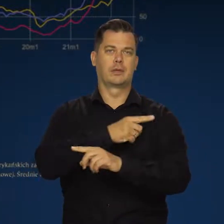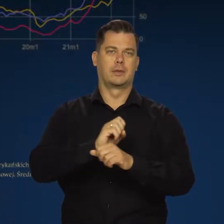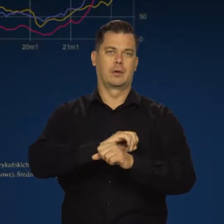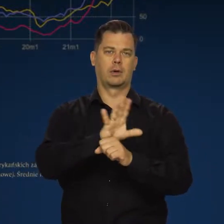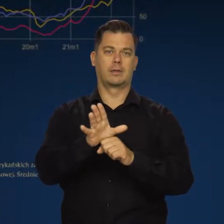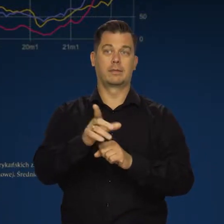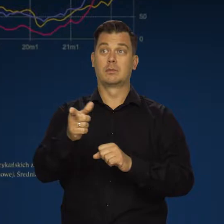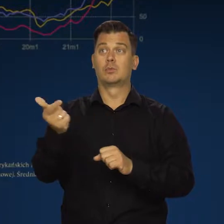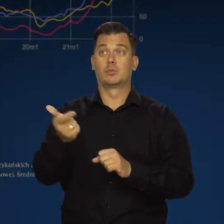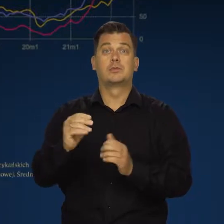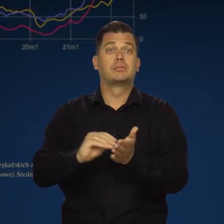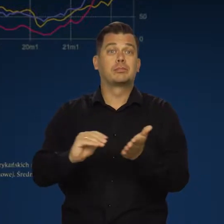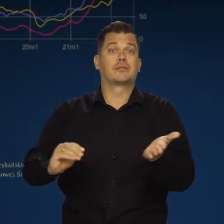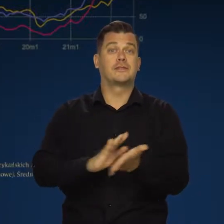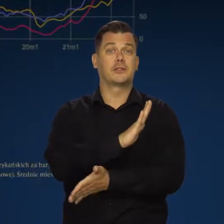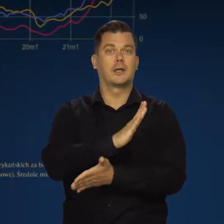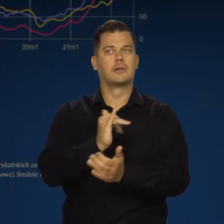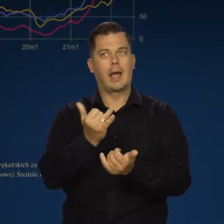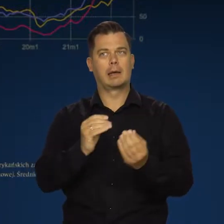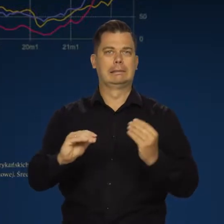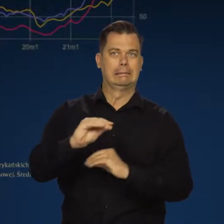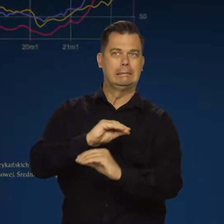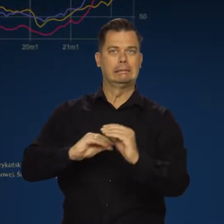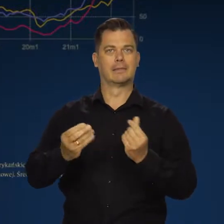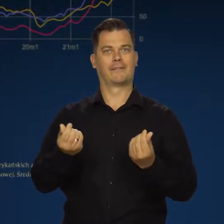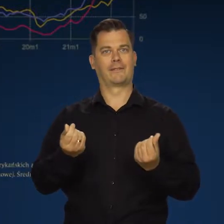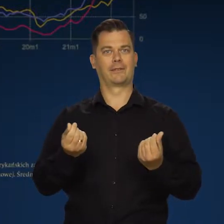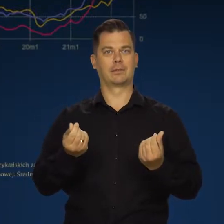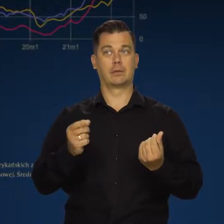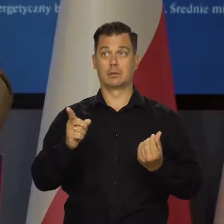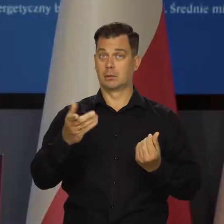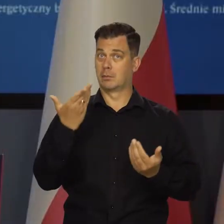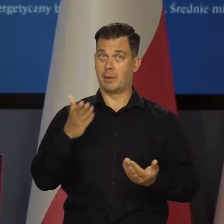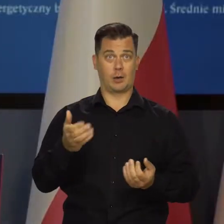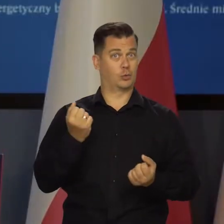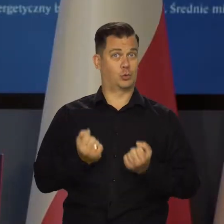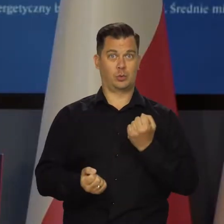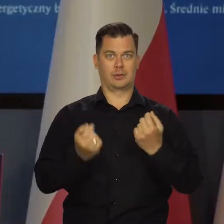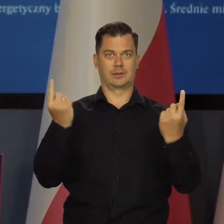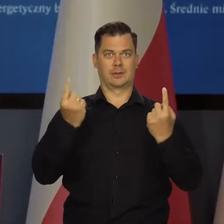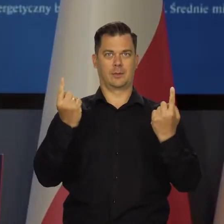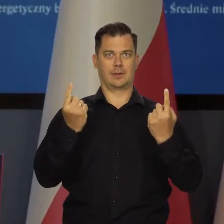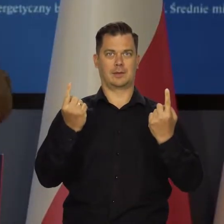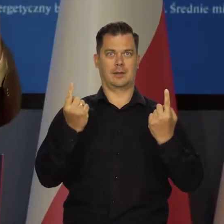Te gospodarki muszą się do tego przyzwyczaić. I to się robi w bardzo trudnych warunkach, dążąc do tego,